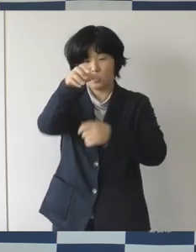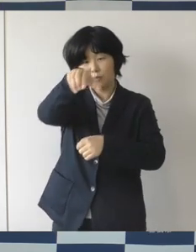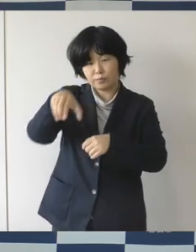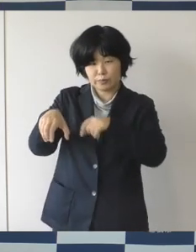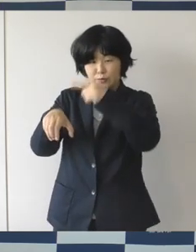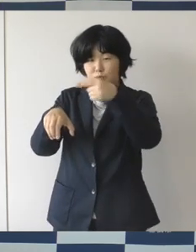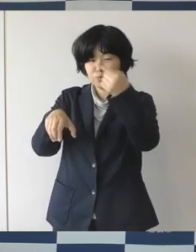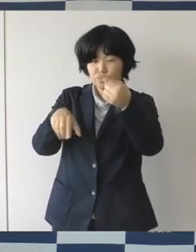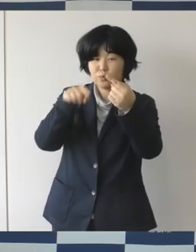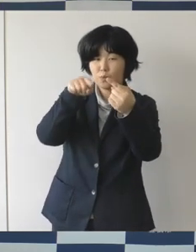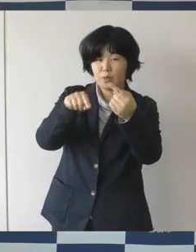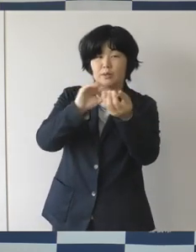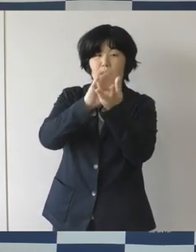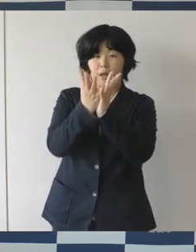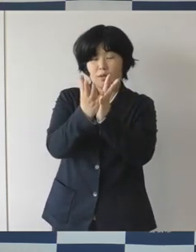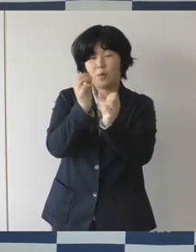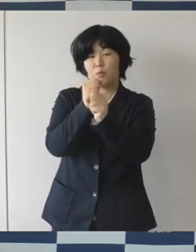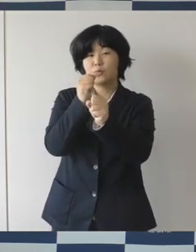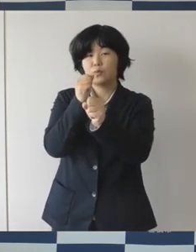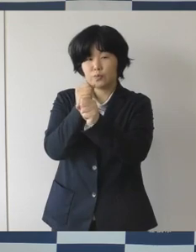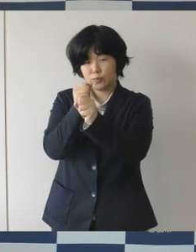プロジェクトのPRイベントを開催してまいりました。